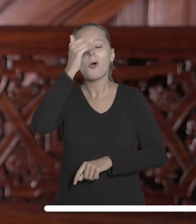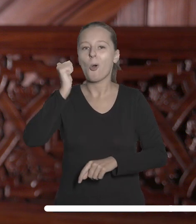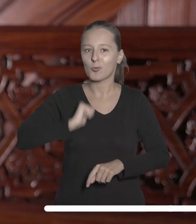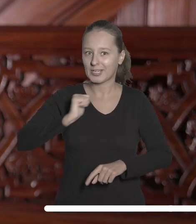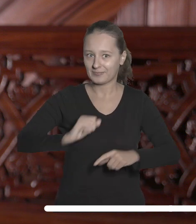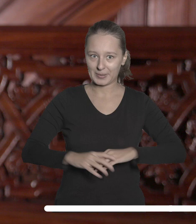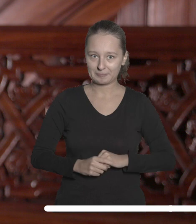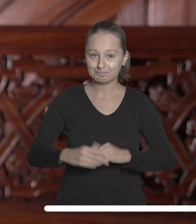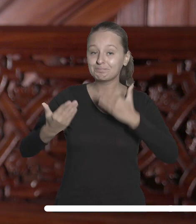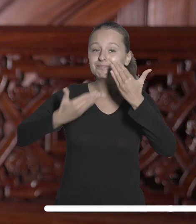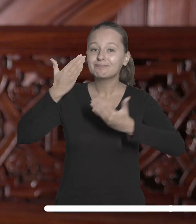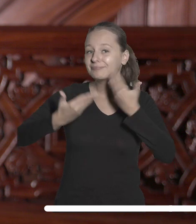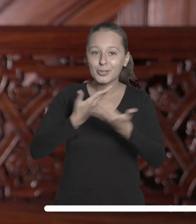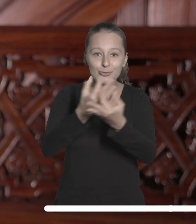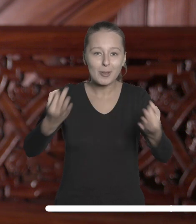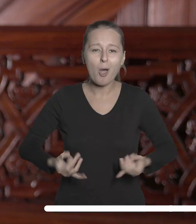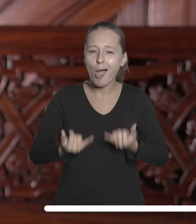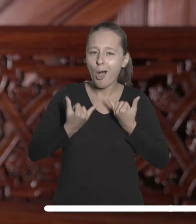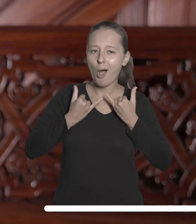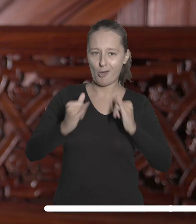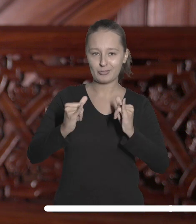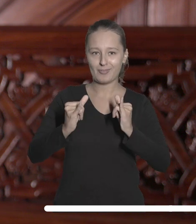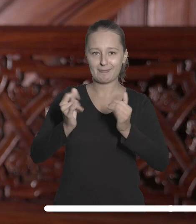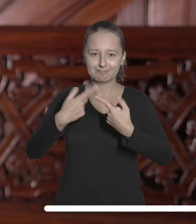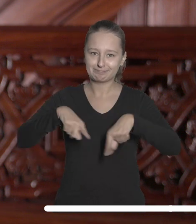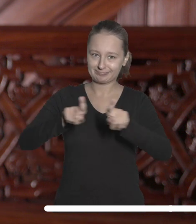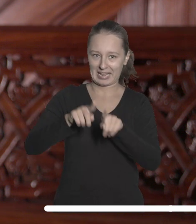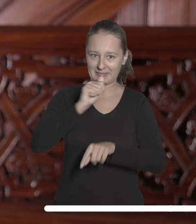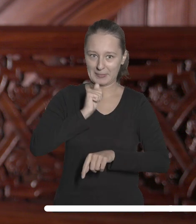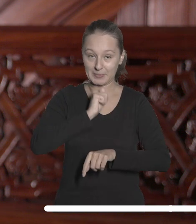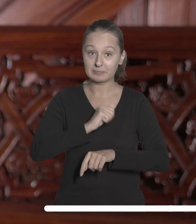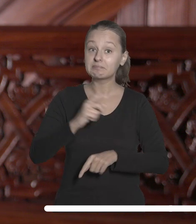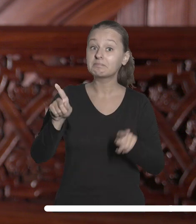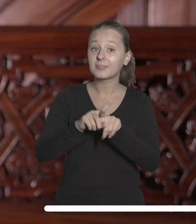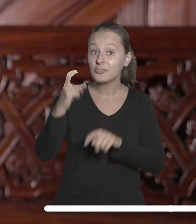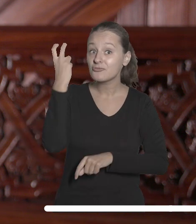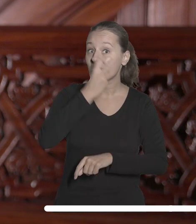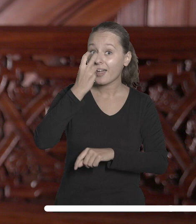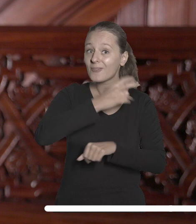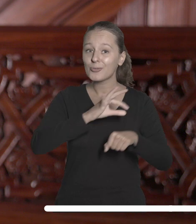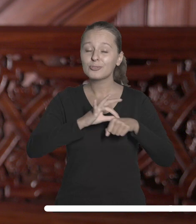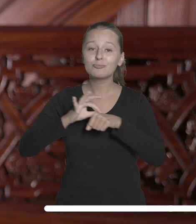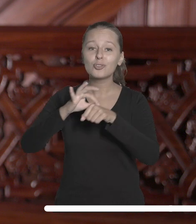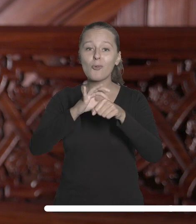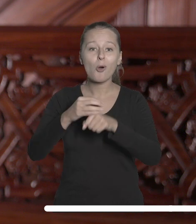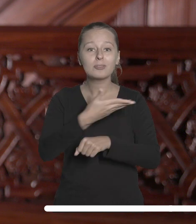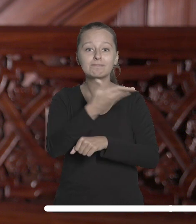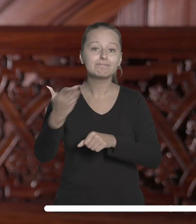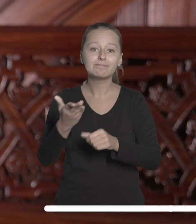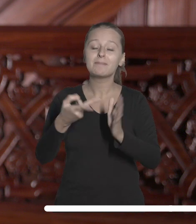Życzę Państwu odwagi w podejmowaniu tych wyzwań. Ciekawości, która będzie Waszym przewodnikiem na nowych ścieżkach